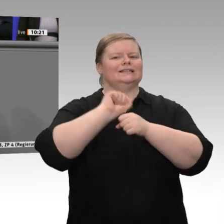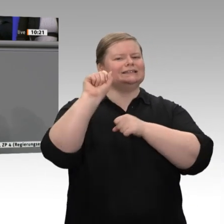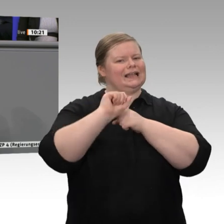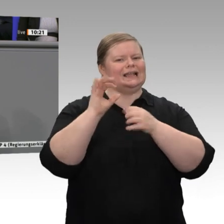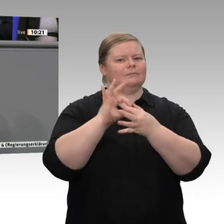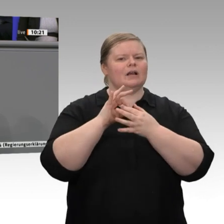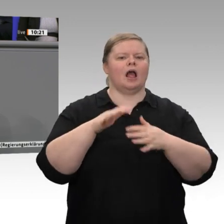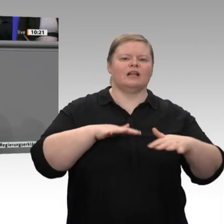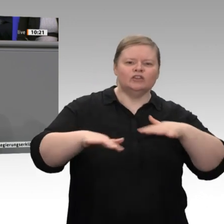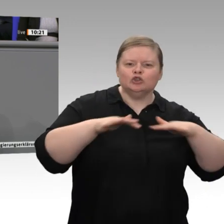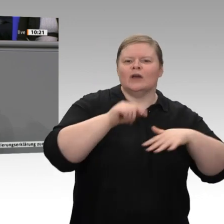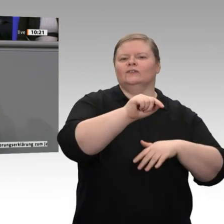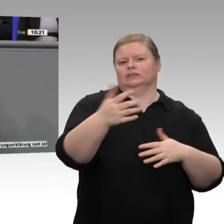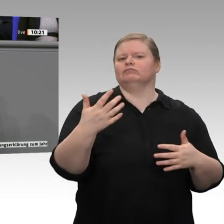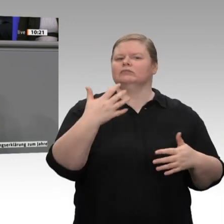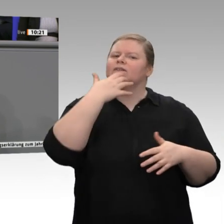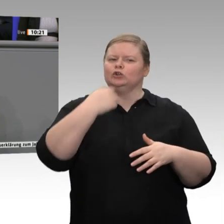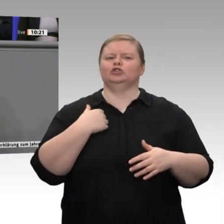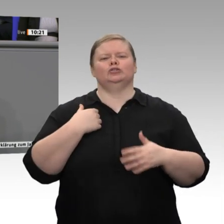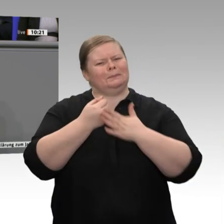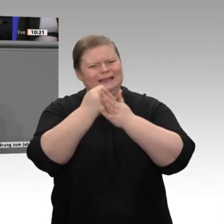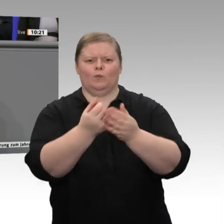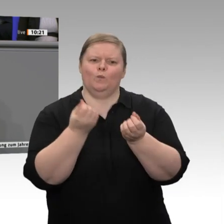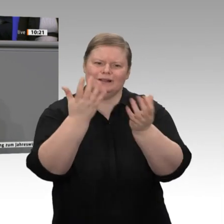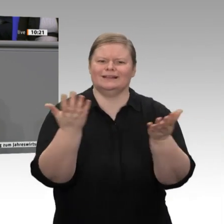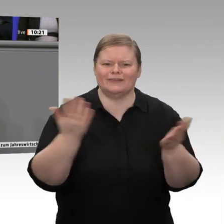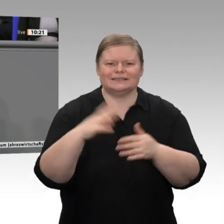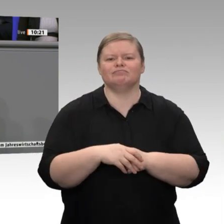Kulturlandschaftspfleger, die für diese Aufgabe entlohnt werden. Hier werden hochwertige